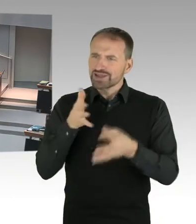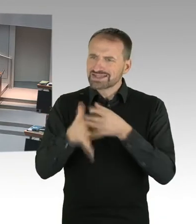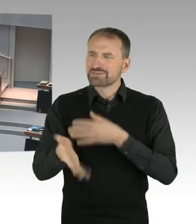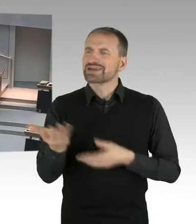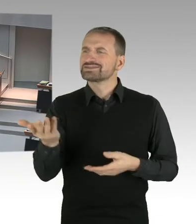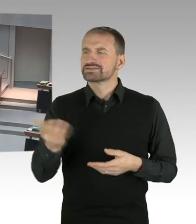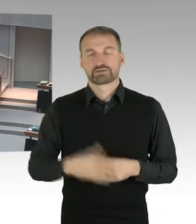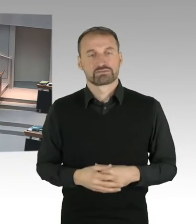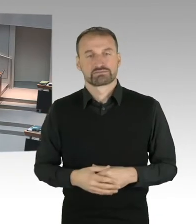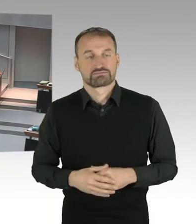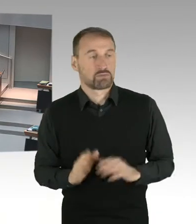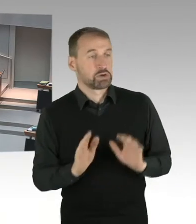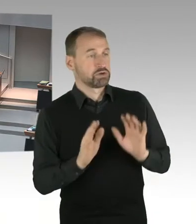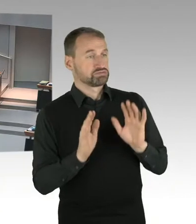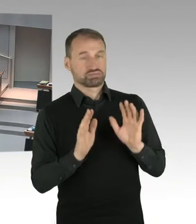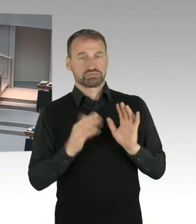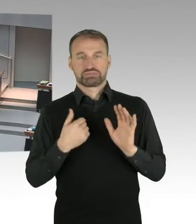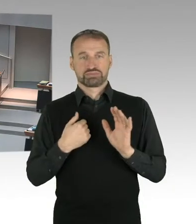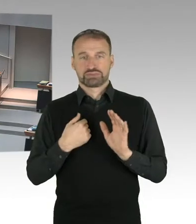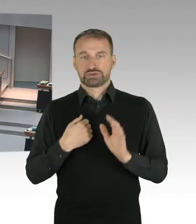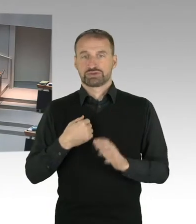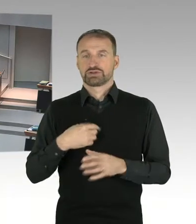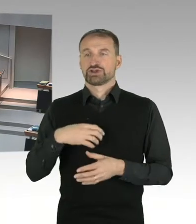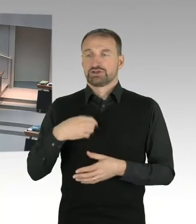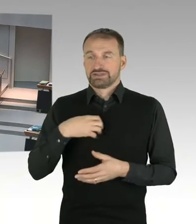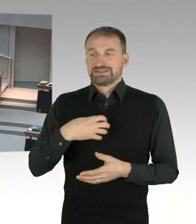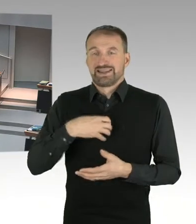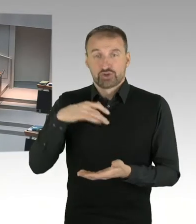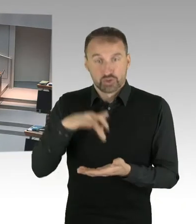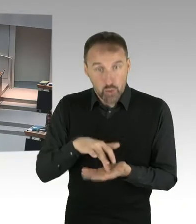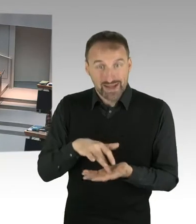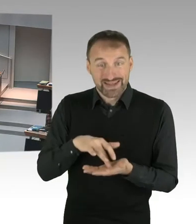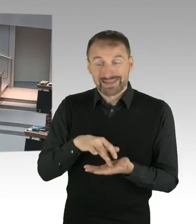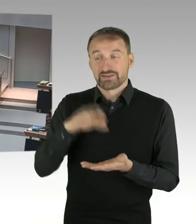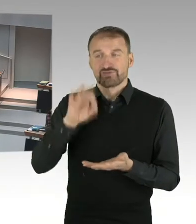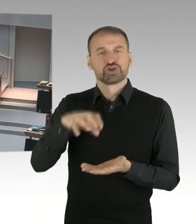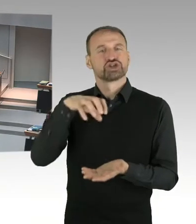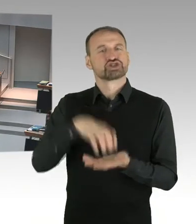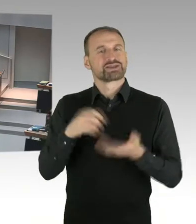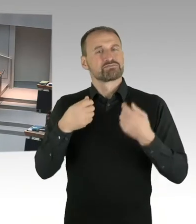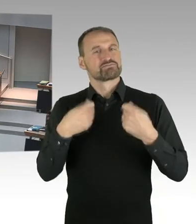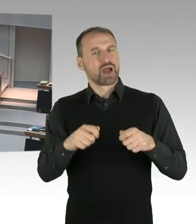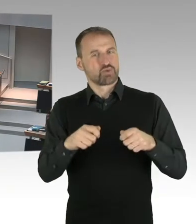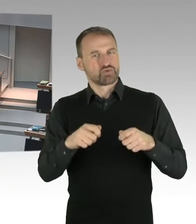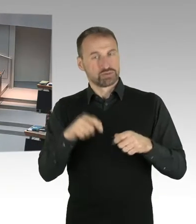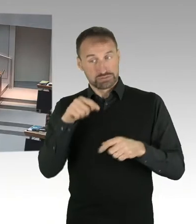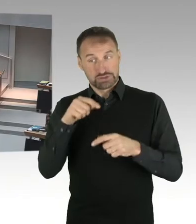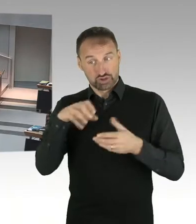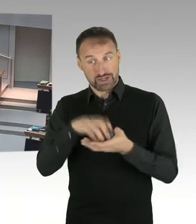Ich glaube, das städtebauliche Entwicklungsverfahren, das ist transparent. Und das hat auch erstmal für eine Öffentlichkeit gesorgt